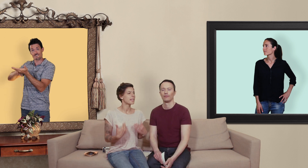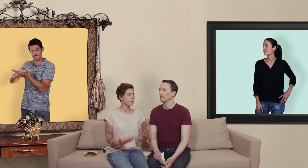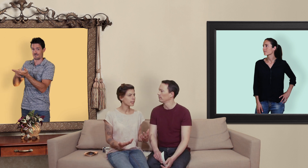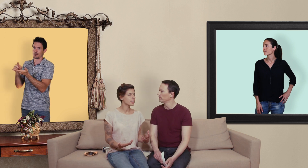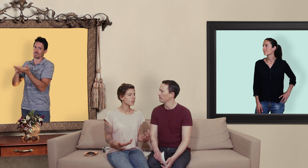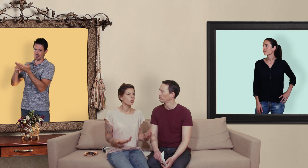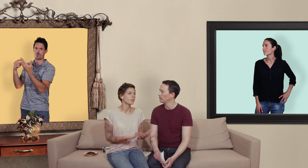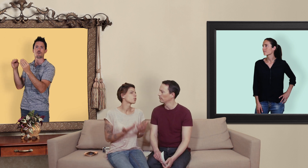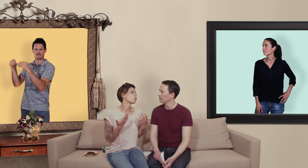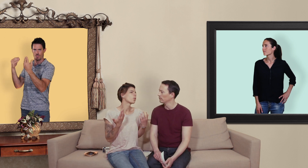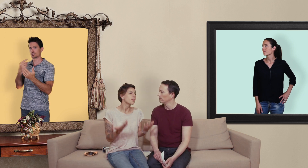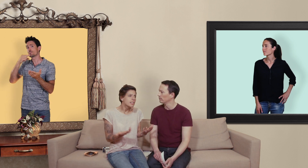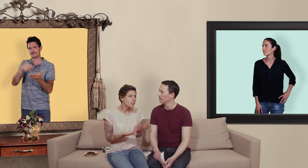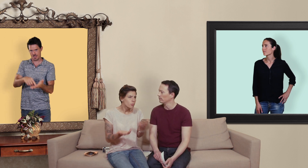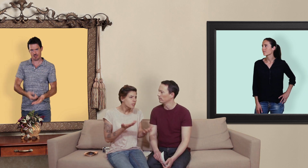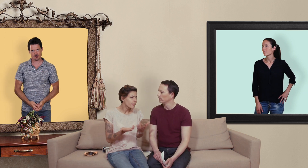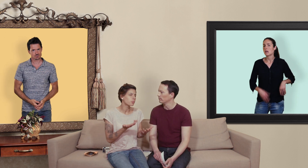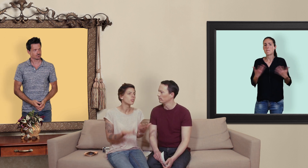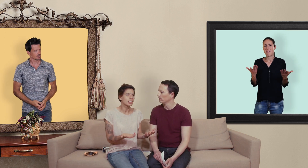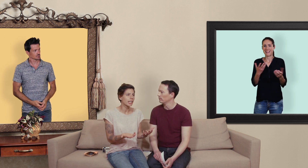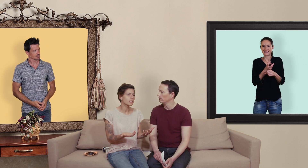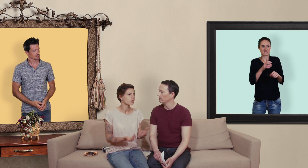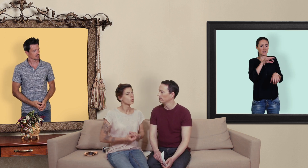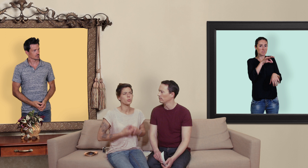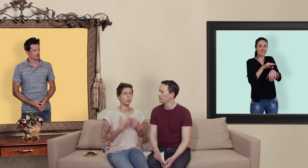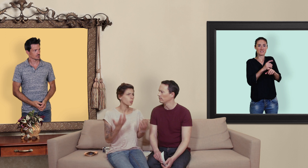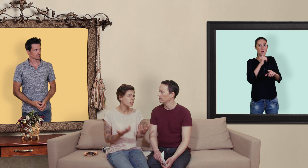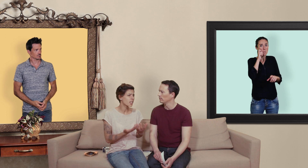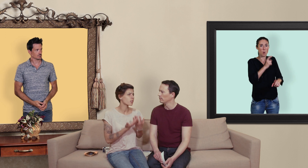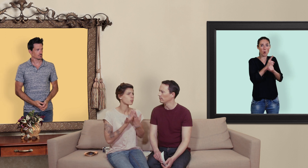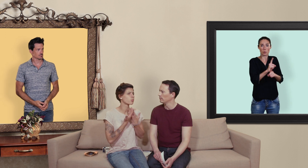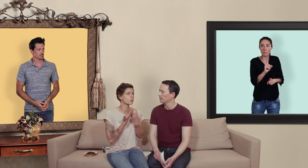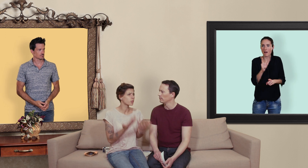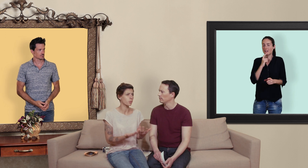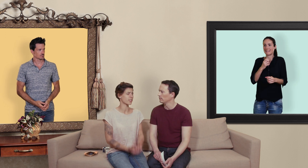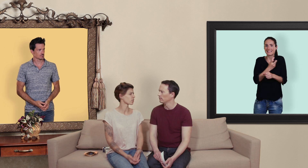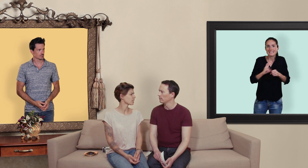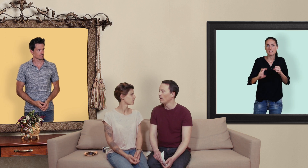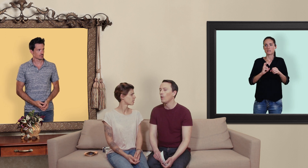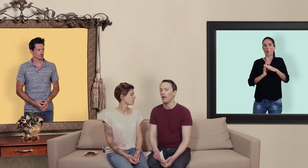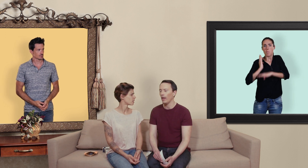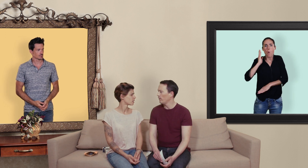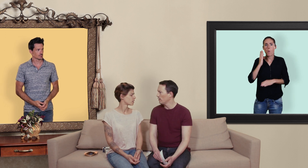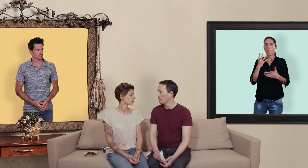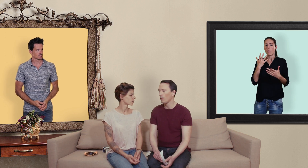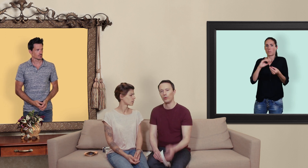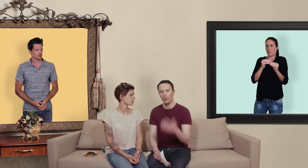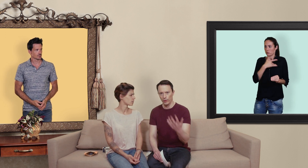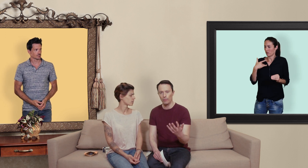il n'y a pas un risque le fait que aucun médecin suivent ça vraiment en direct de surdosage de souci pour la santé? oui alors effectivement quand on consomme ce